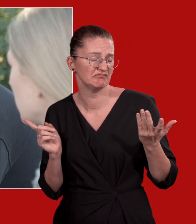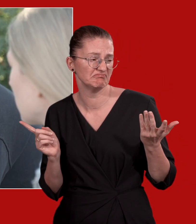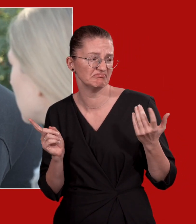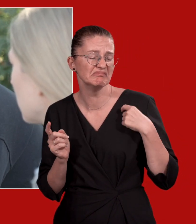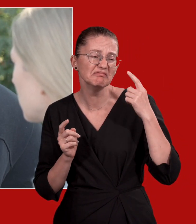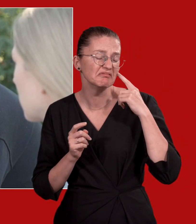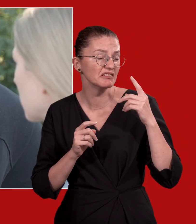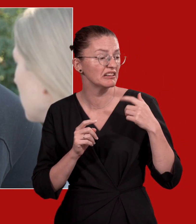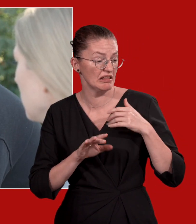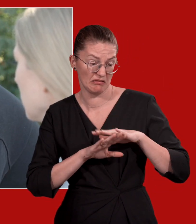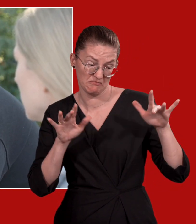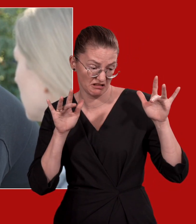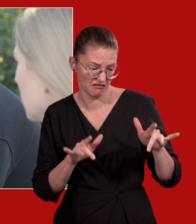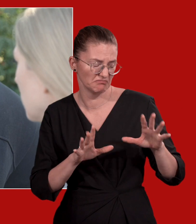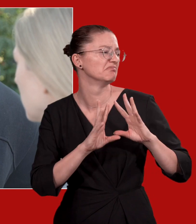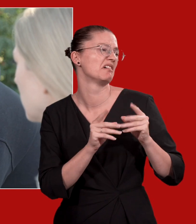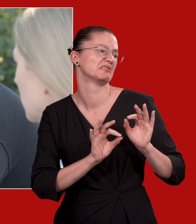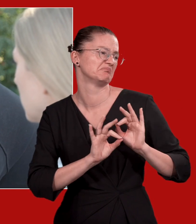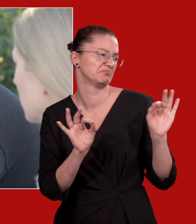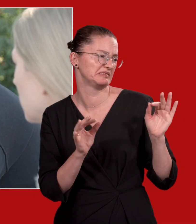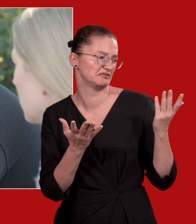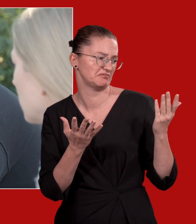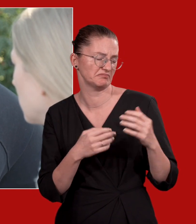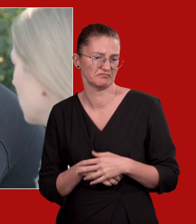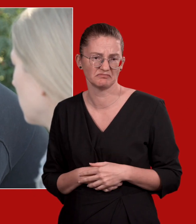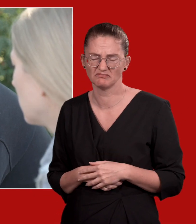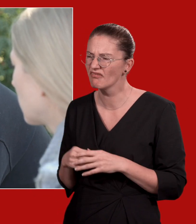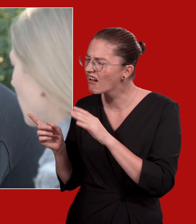Aber bald wird eh alles besser, wenn ich nicht mehr da bin.